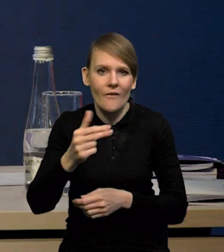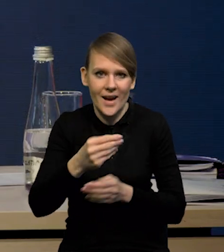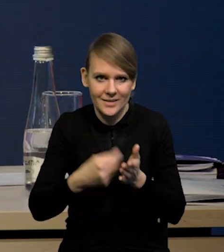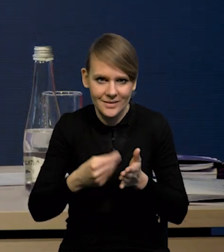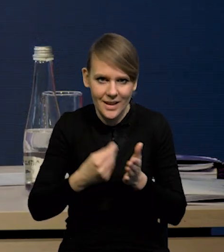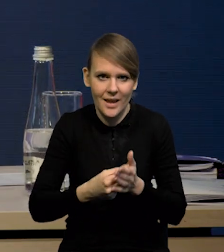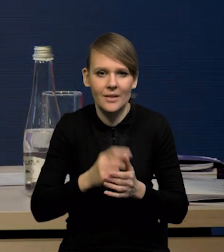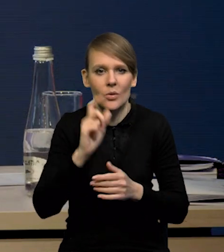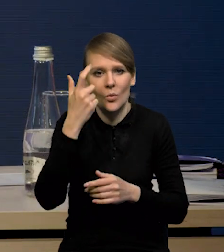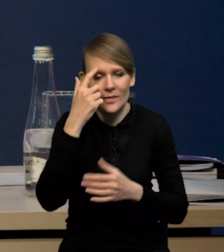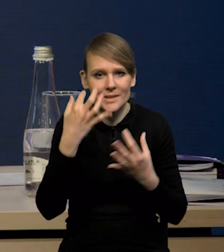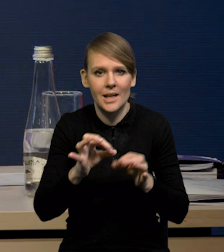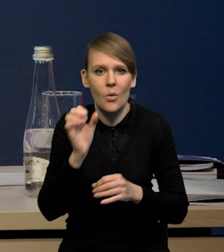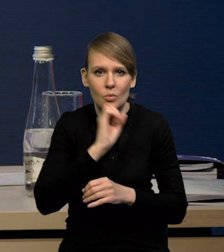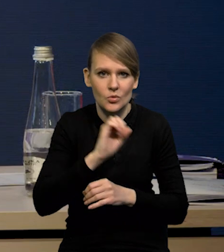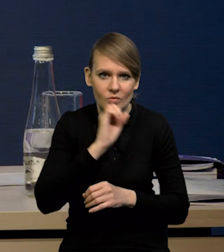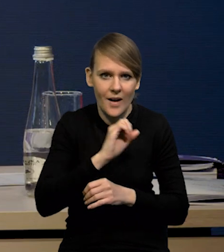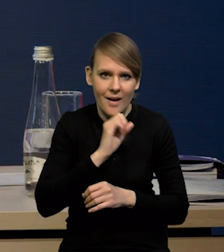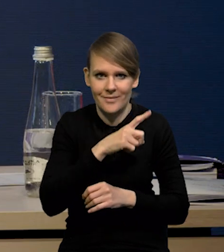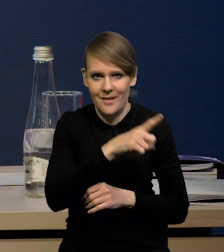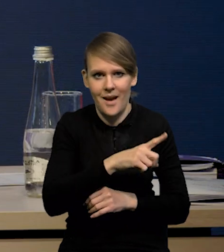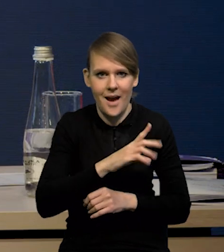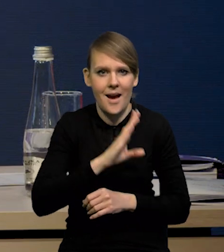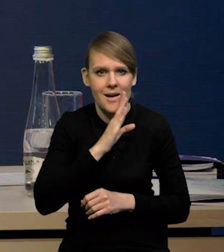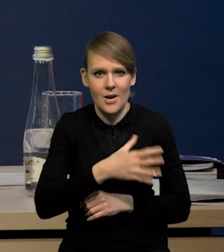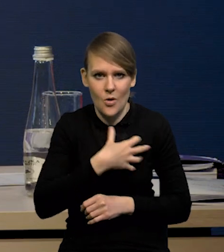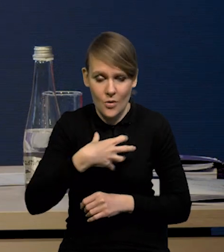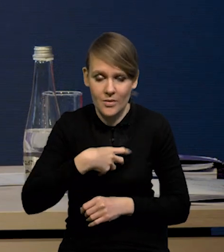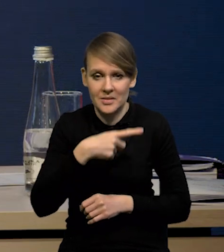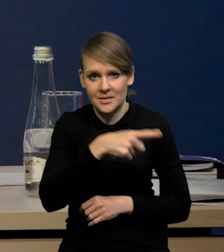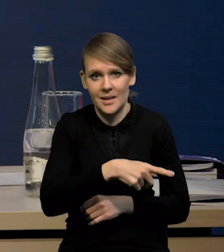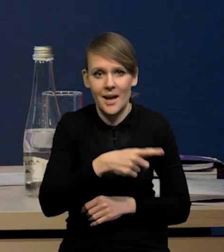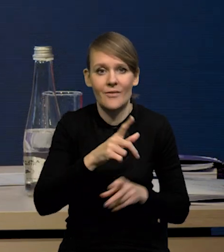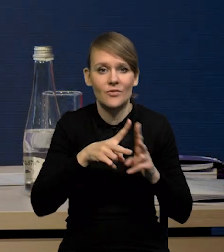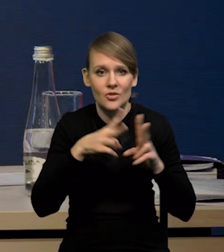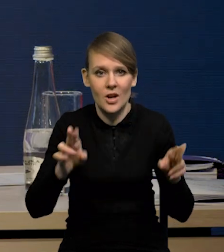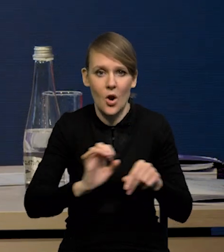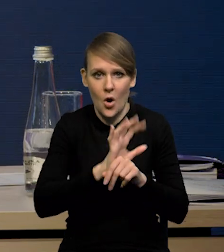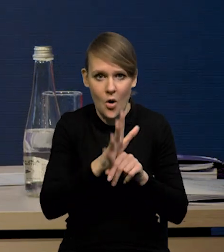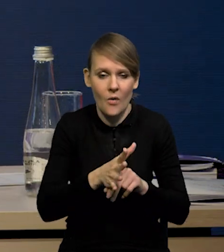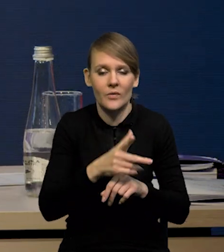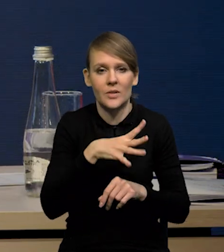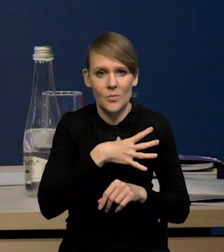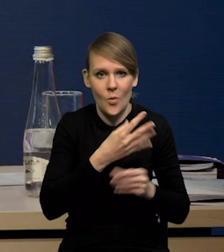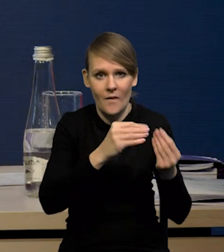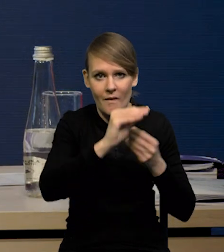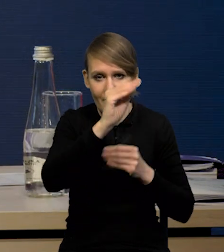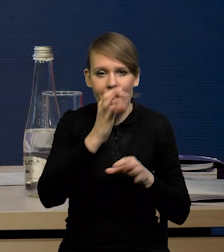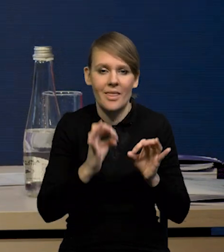zwłaszcza jeśli chodzi o samochody używane w gospodarce amerykańskiej. Mieliśmy bardzo silne wzrosty w czasie COVID-u. Teraz mamy osłabienie.